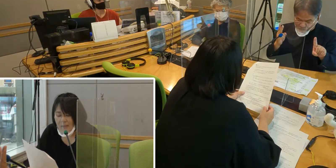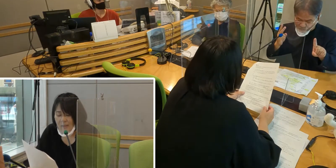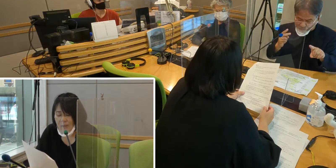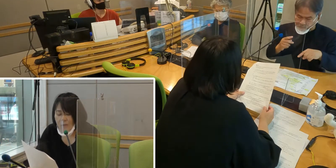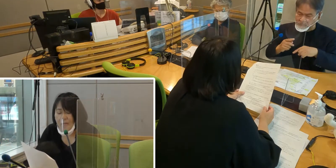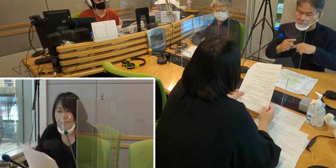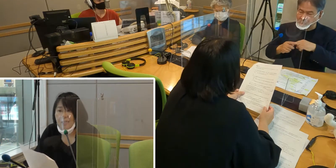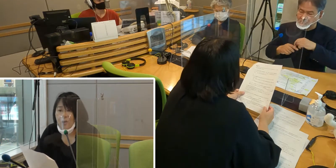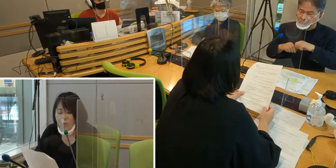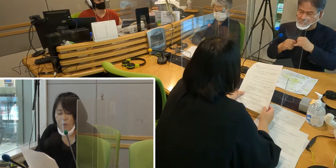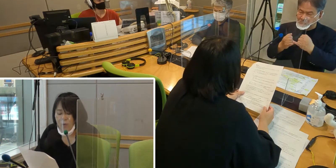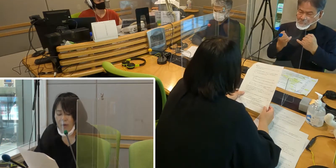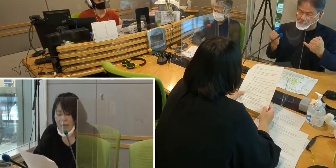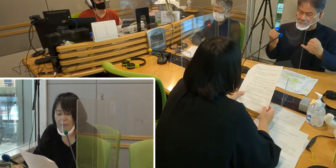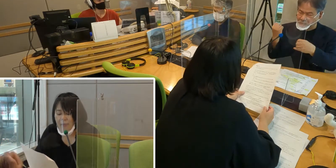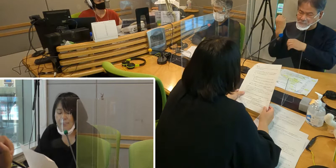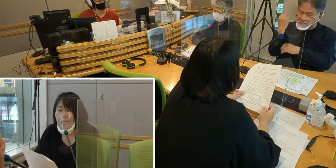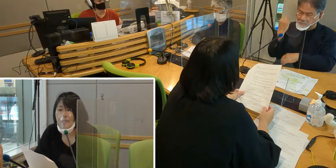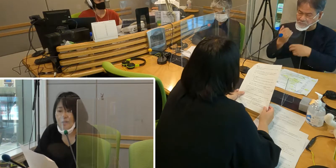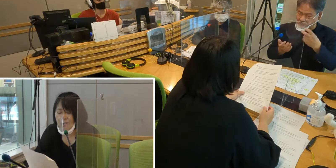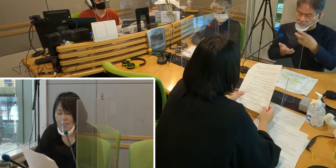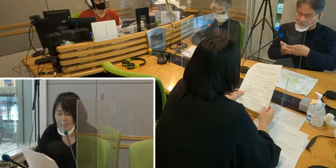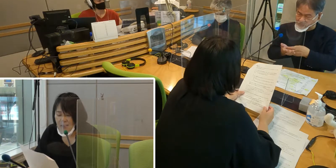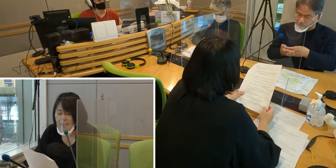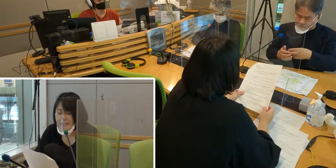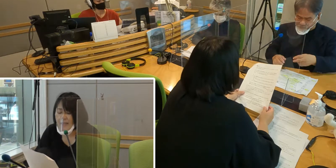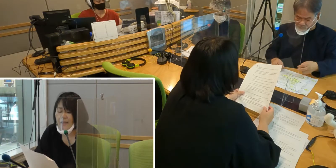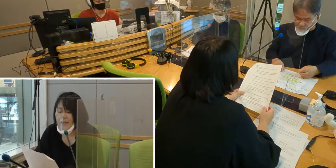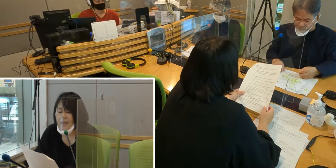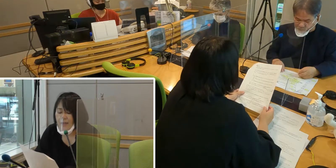障害者基本法では2010年に、